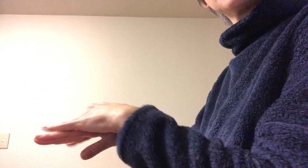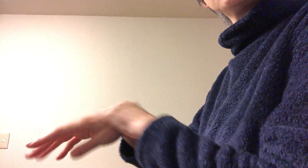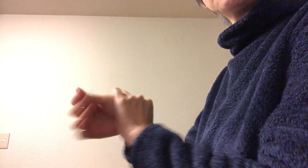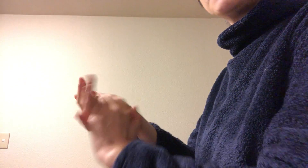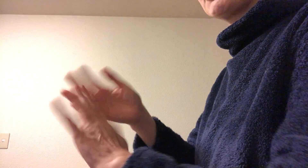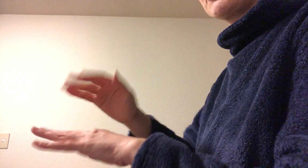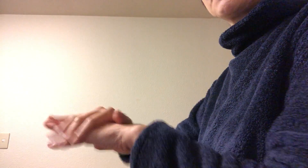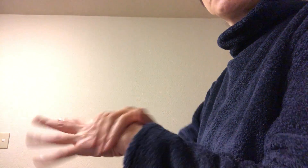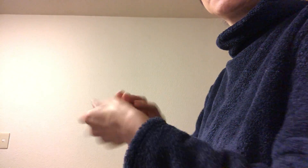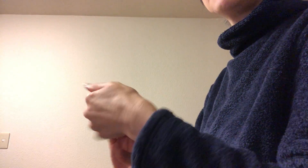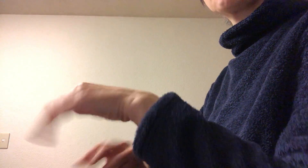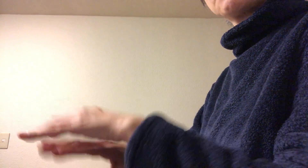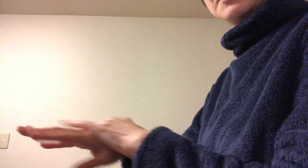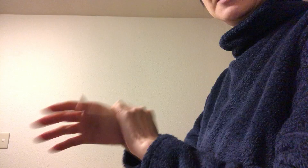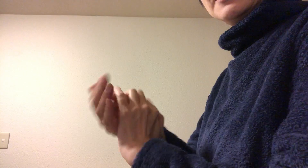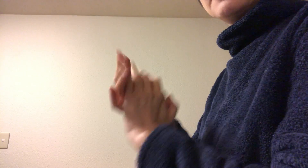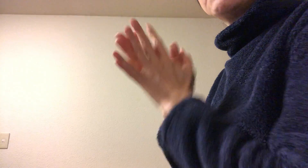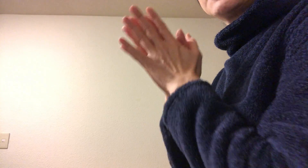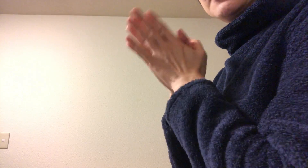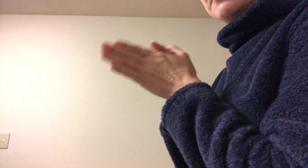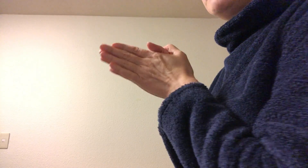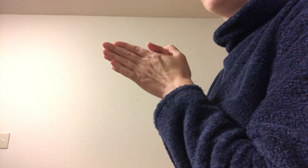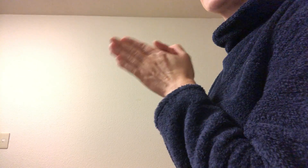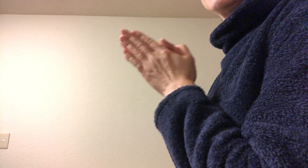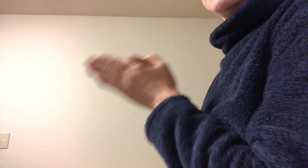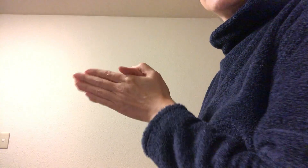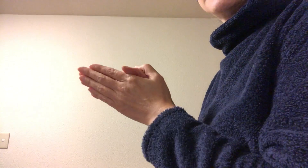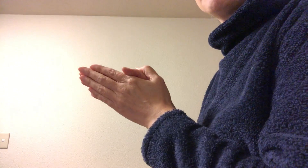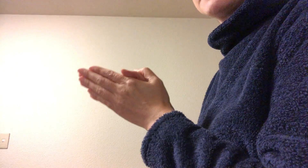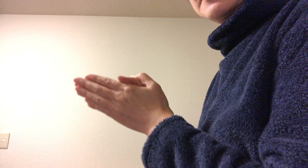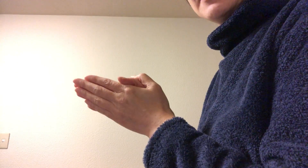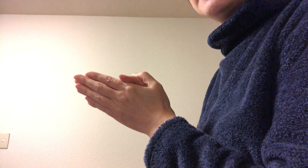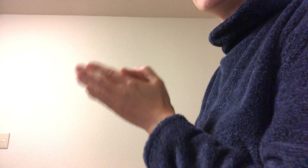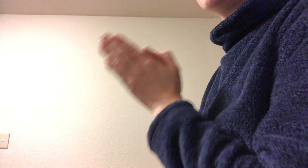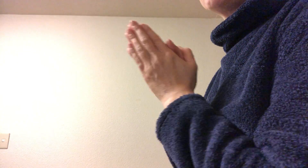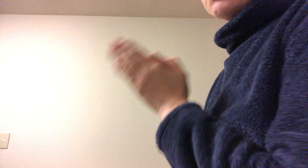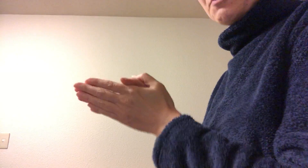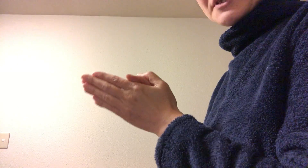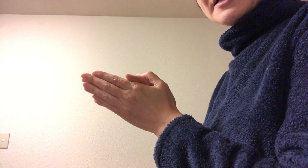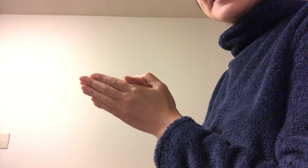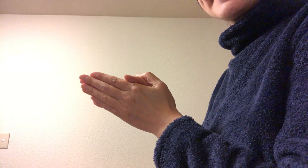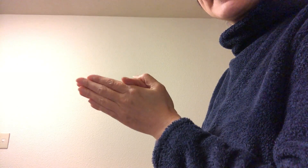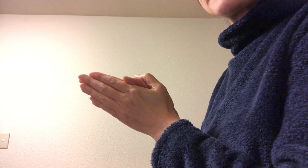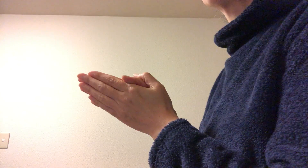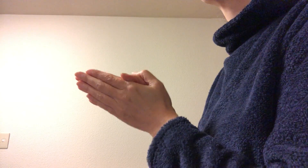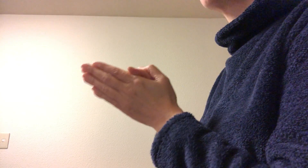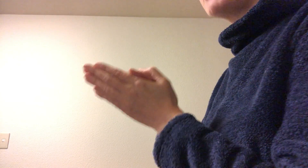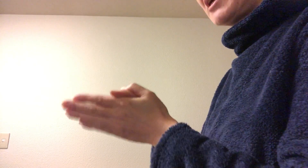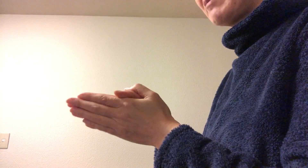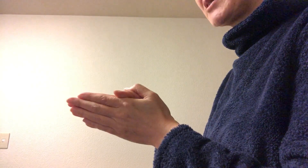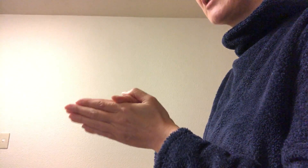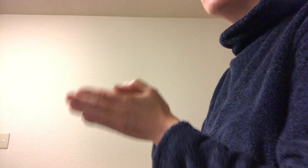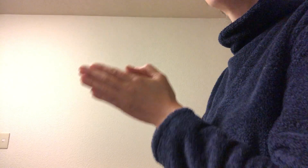ハンドクリームを塗るように手の甲に塗っちゃってる方いらっしゃいますね ちょっともったいないなぁと思って見ています